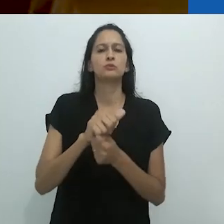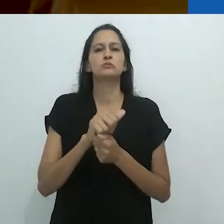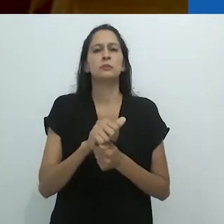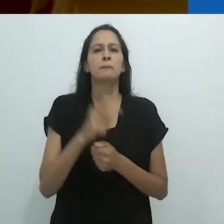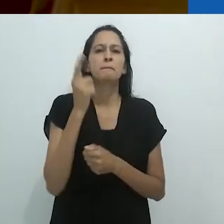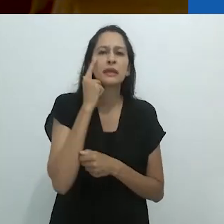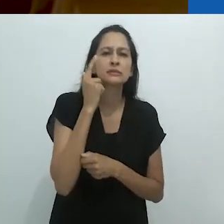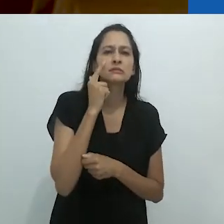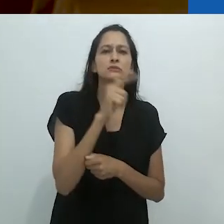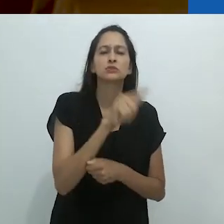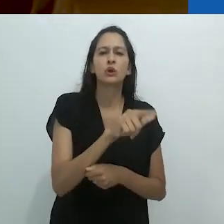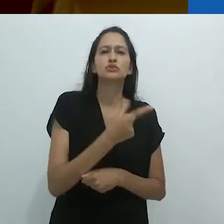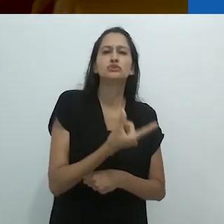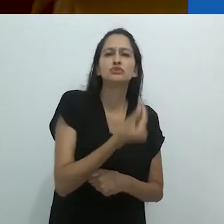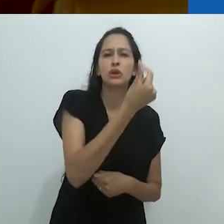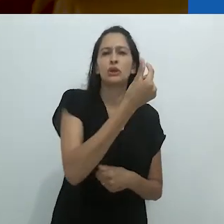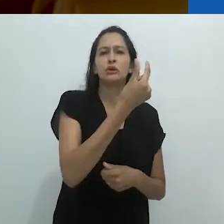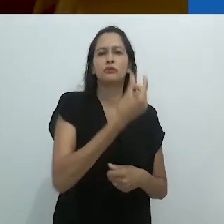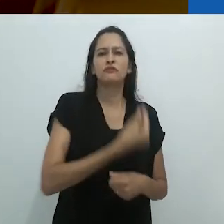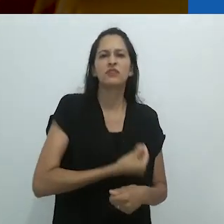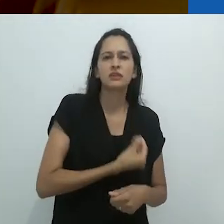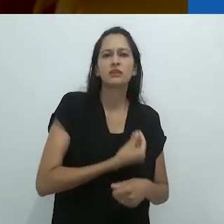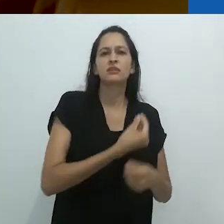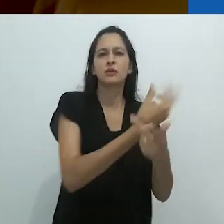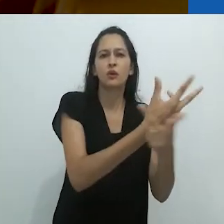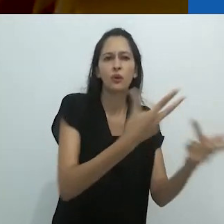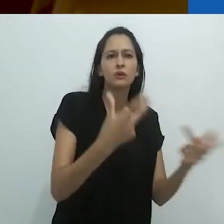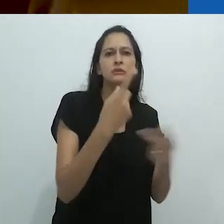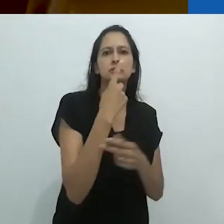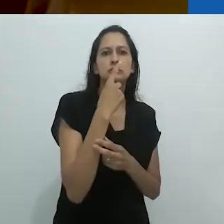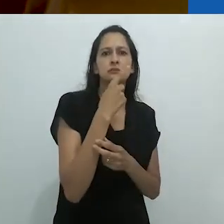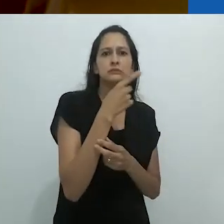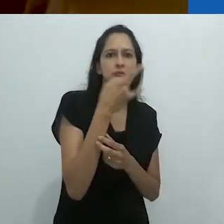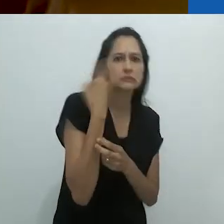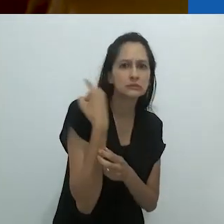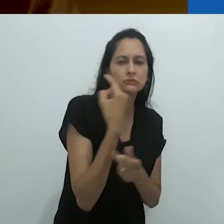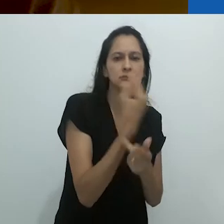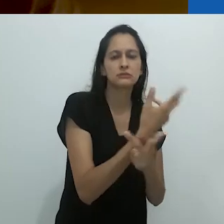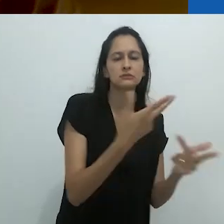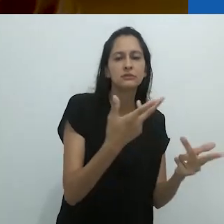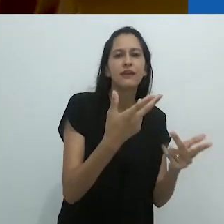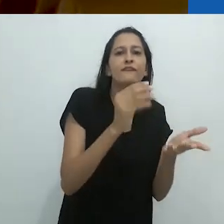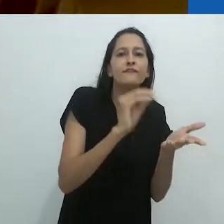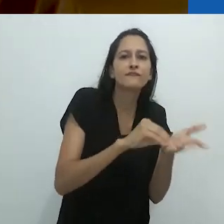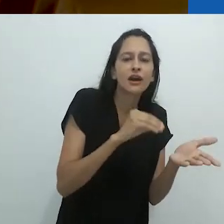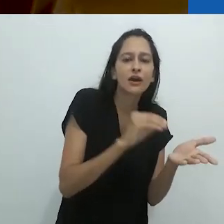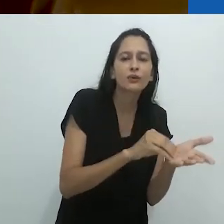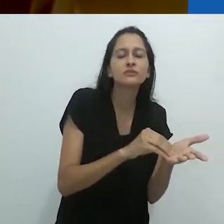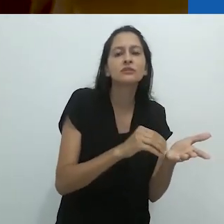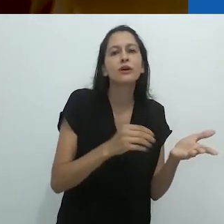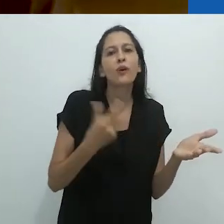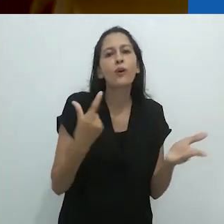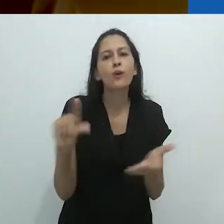em um mundo material - materialista, que é difícil hoje lidar